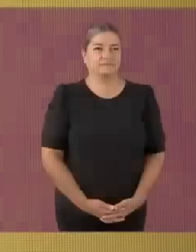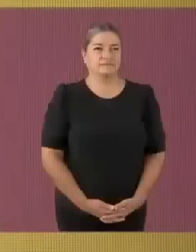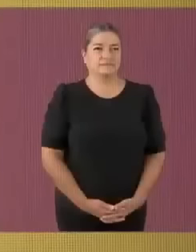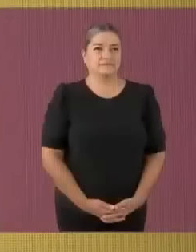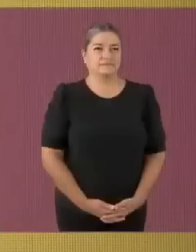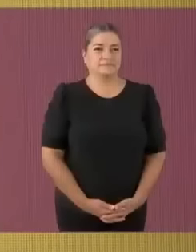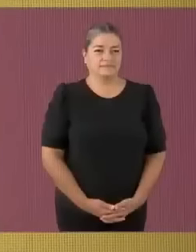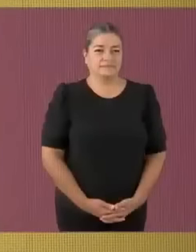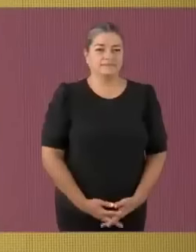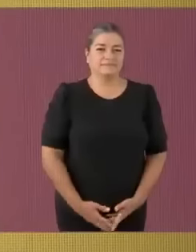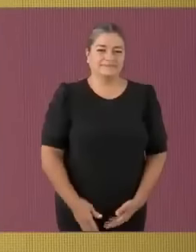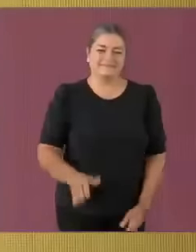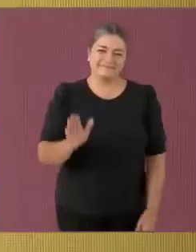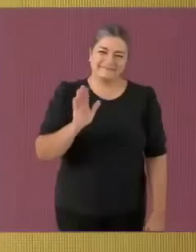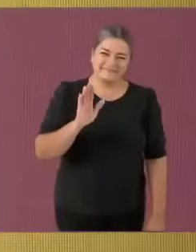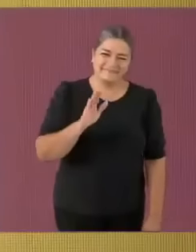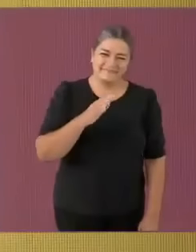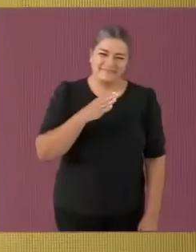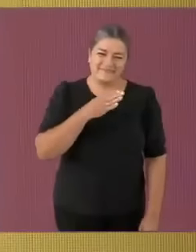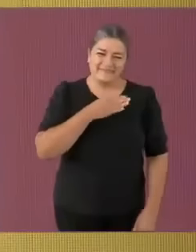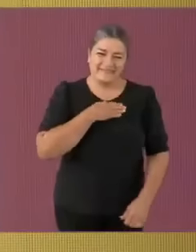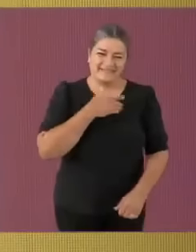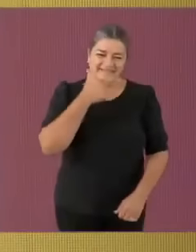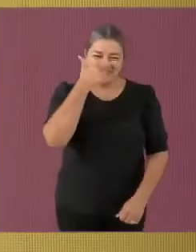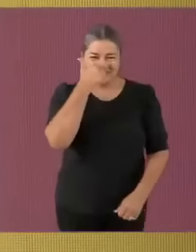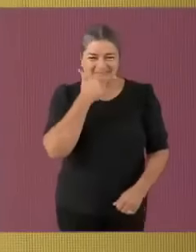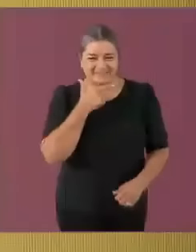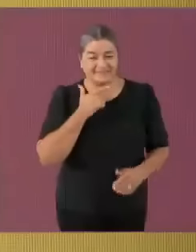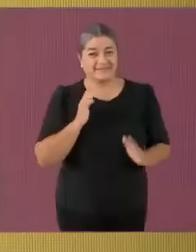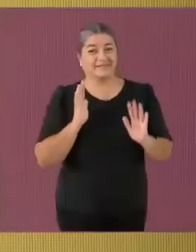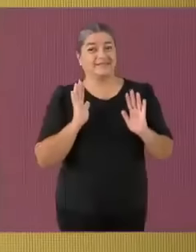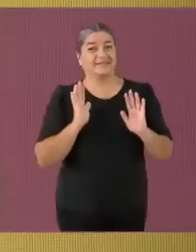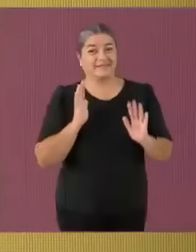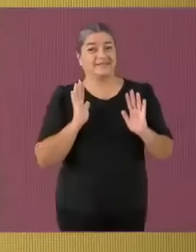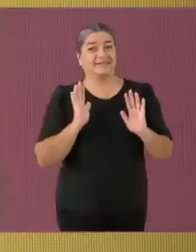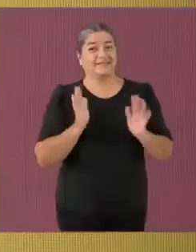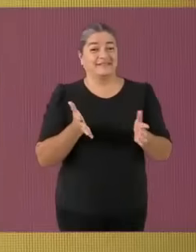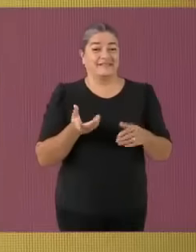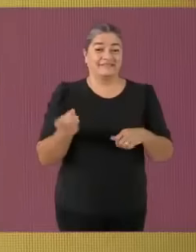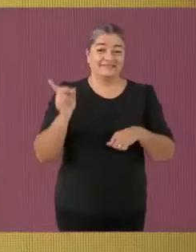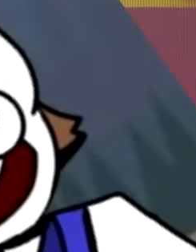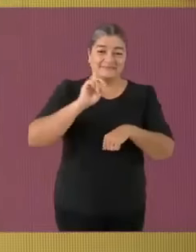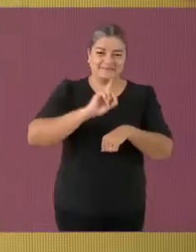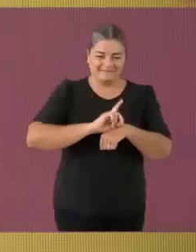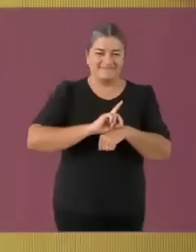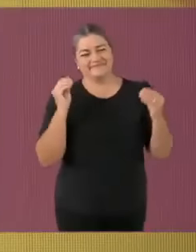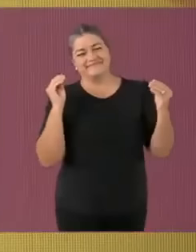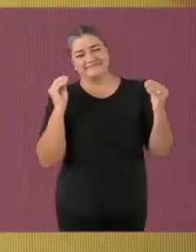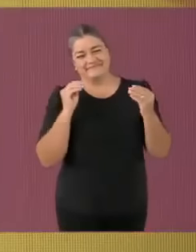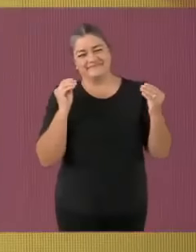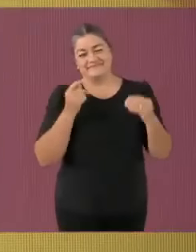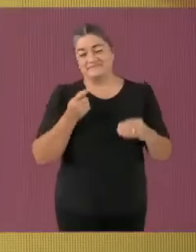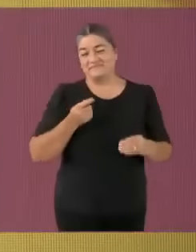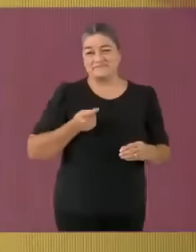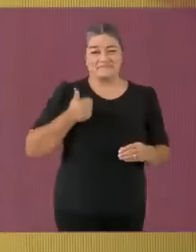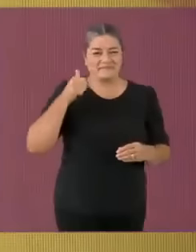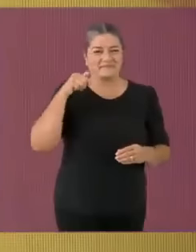¿Qué tal? Muy buenas noches Llegó el día Llegó el primer poop del debate (en este canal) A nombre del gato pvto les damos la bienvenida a este primer...